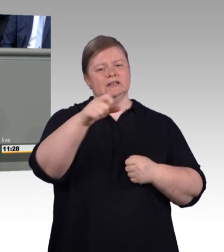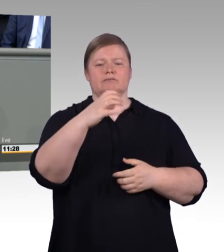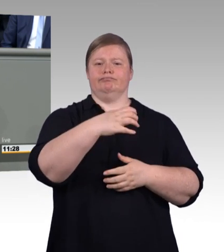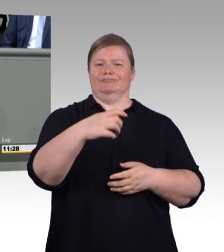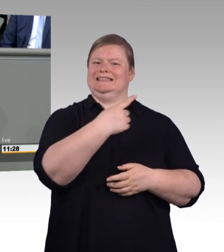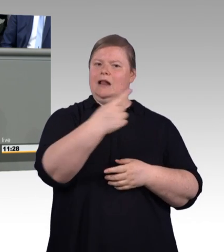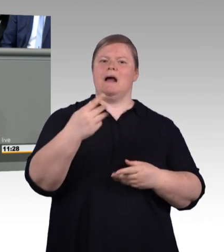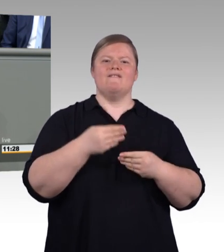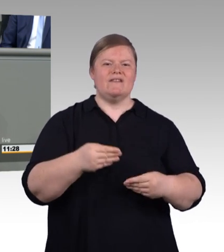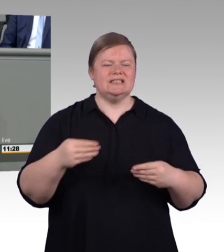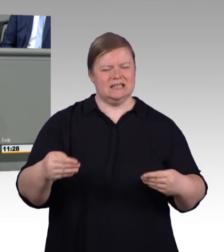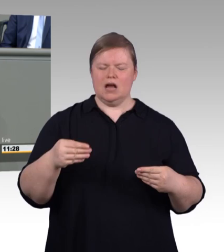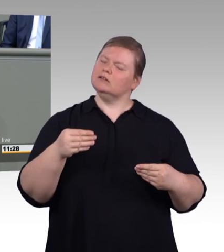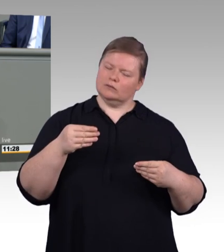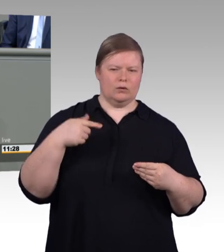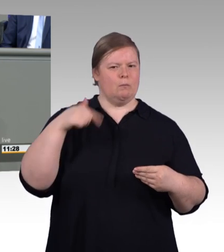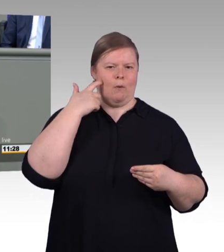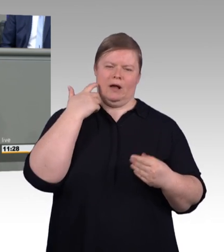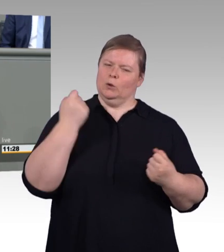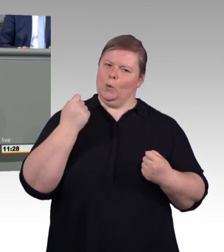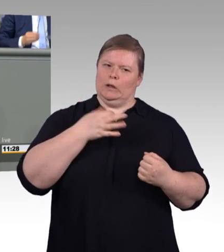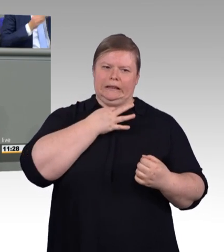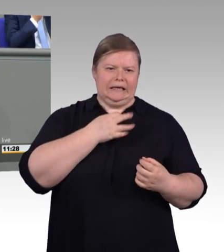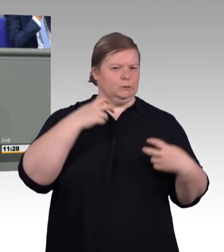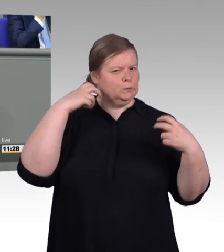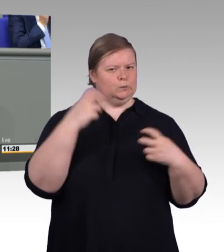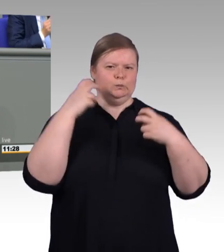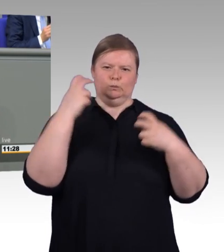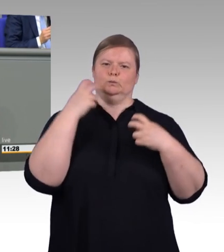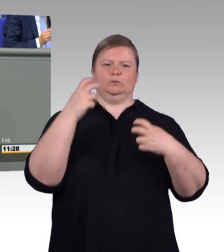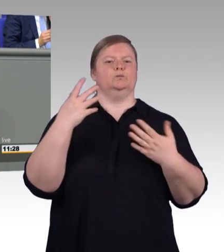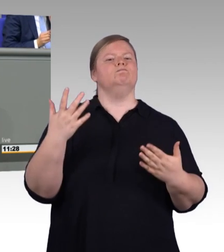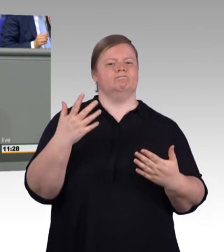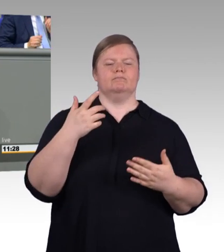106 Ausbildungsplätze zur Verfügung. Und das zeigt, die Betriebe setzen ganz klar